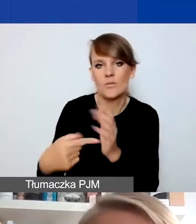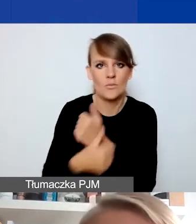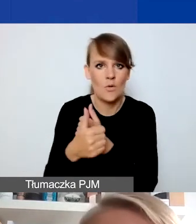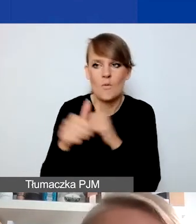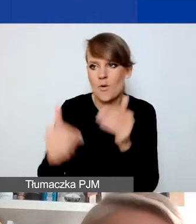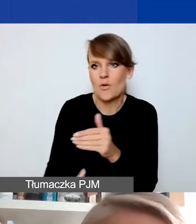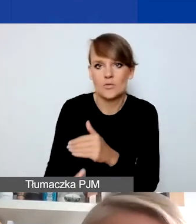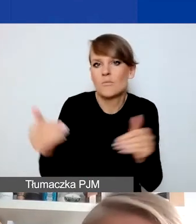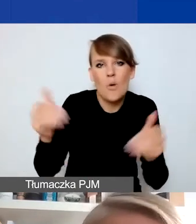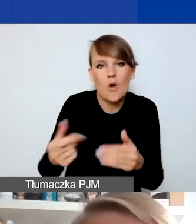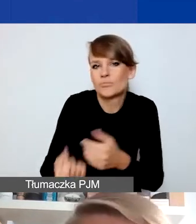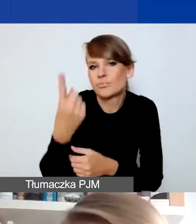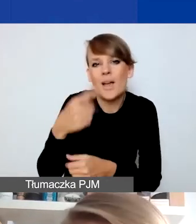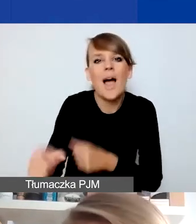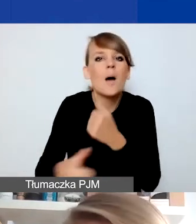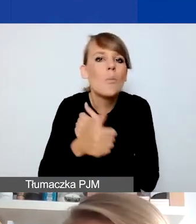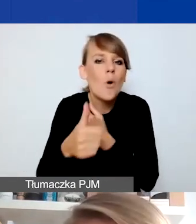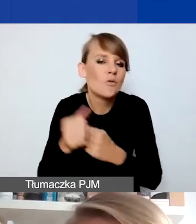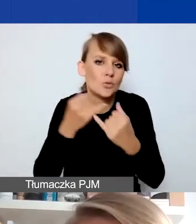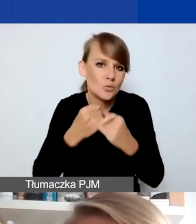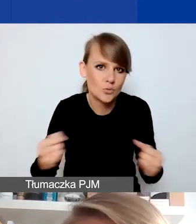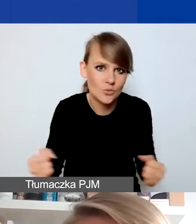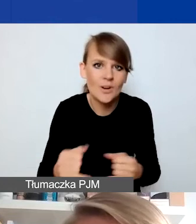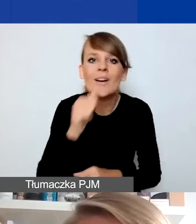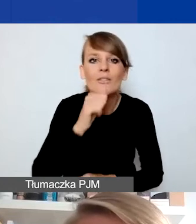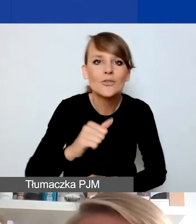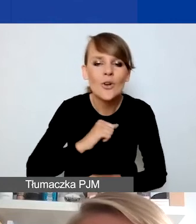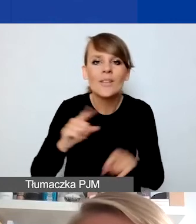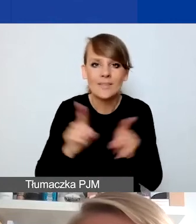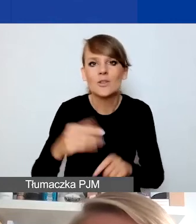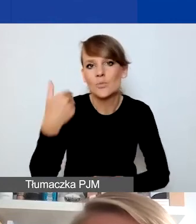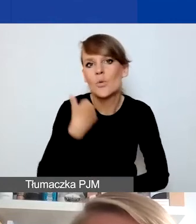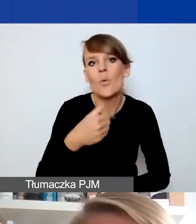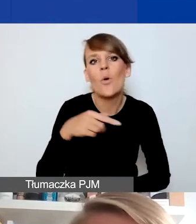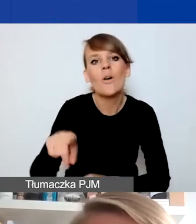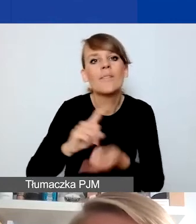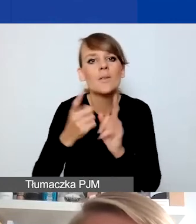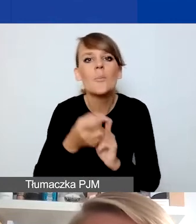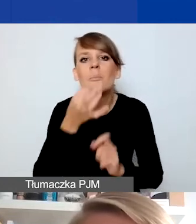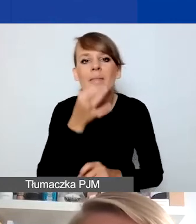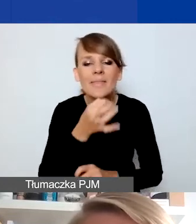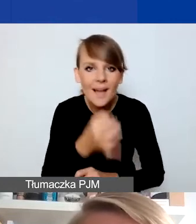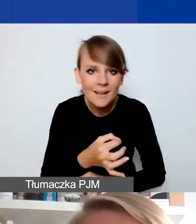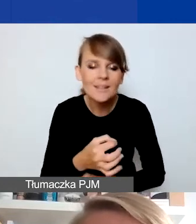Powody tego mogą być bardzo różne. Mieliśmy wczoraj takie pytanie na spotkaniu, więc odwołam się do tego przykładu.